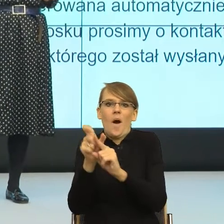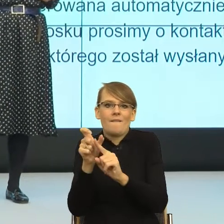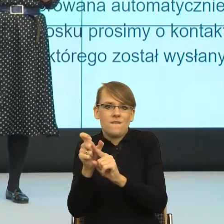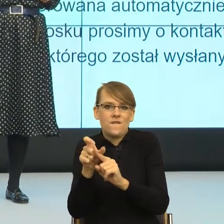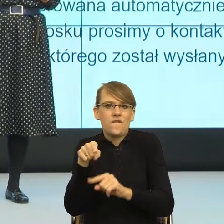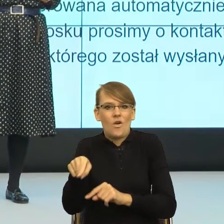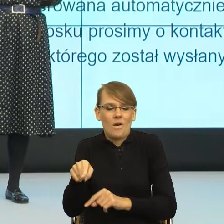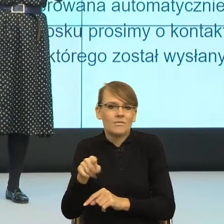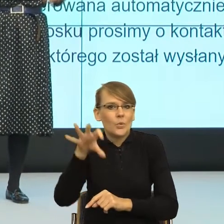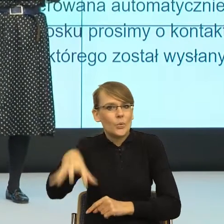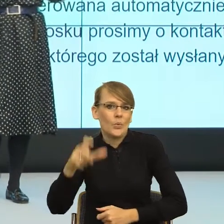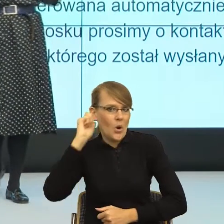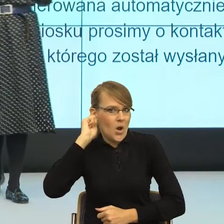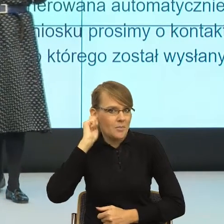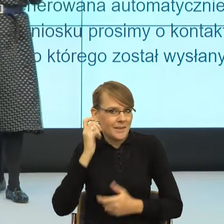To znaczy pozwala, ale on brzmi zabawnie czasem.